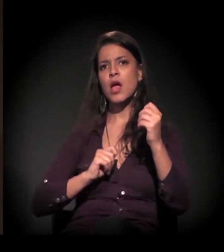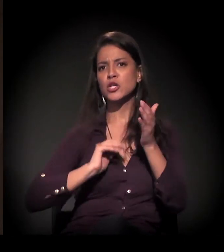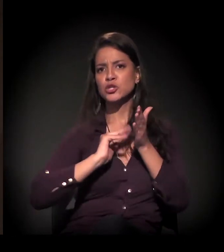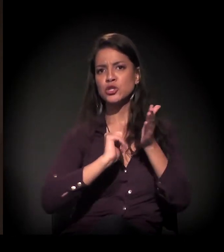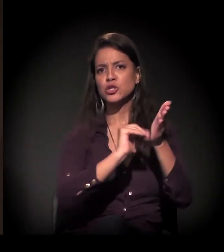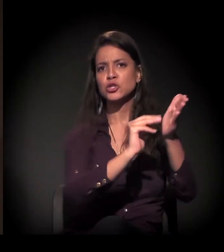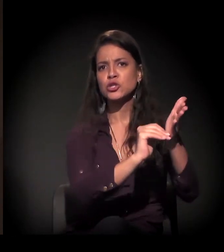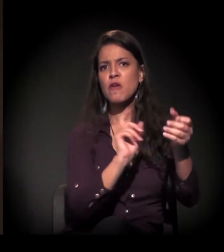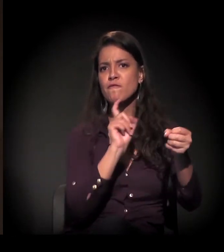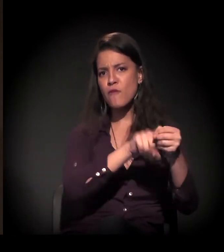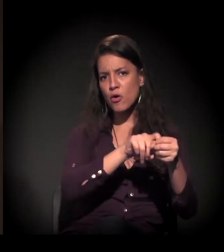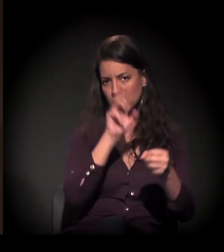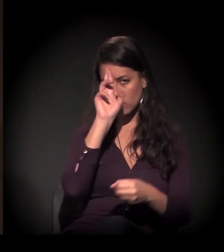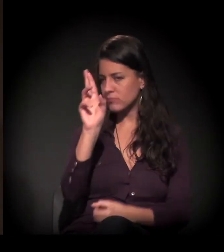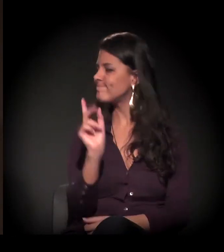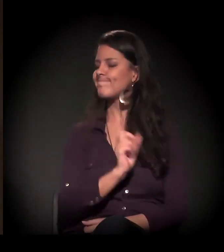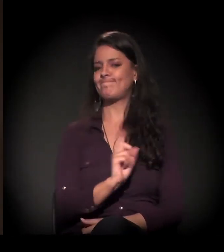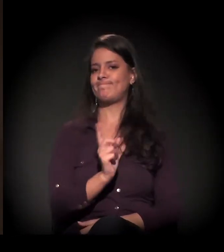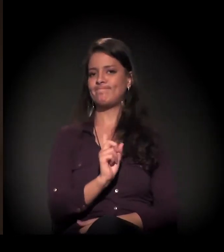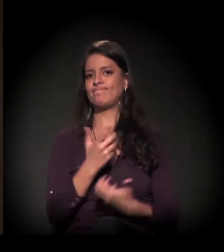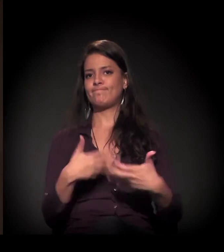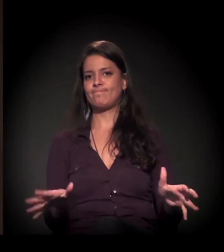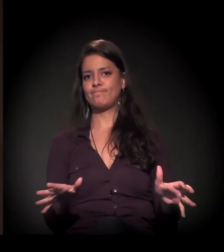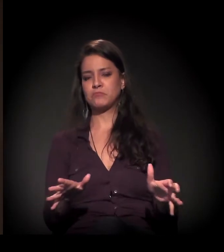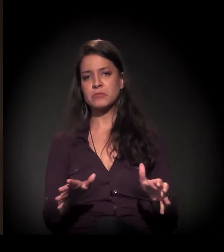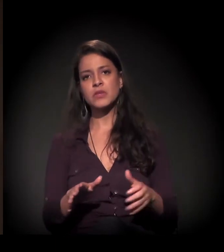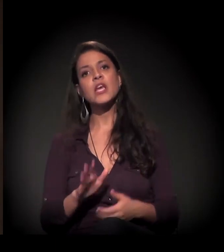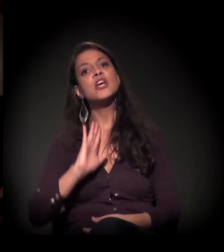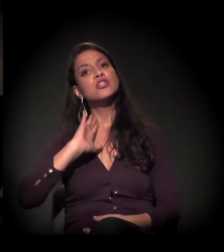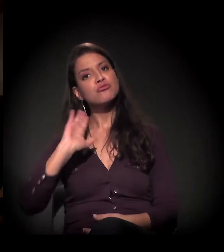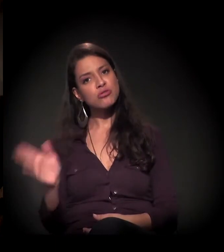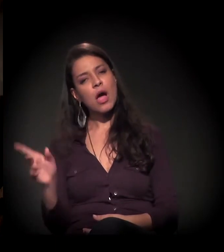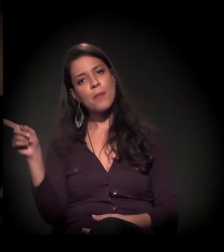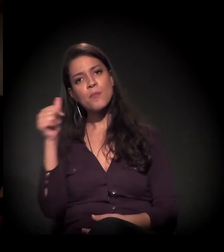A gente está todas as quartas-feiras – assim como a Eulina está fazendo esse convite,